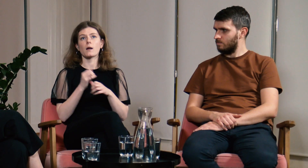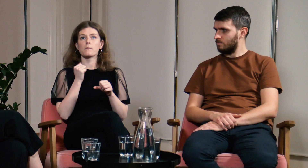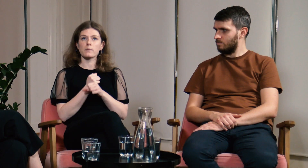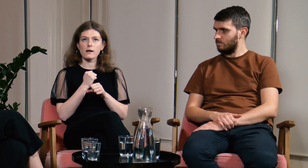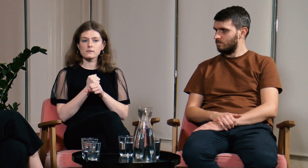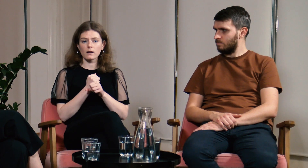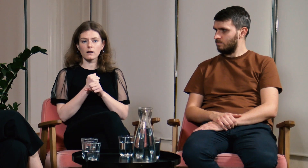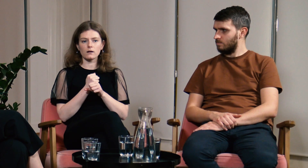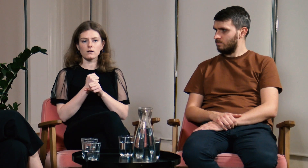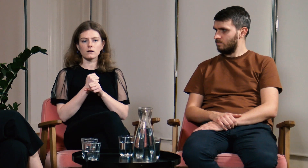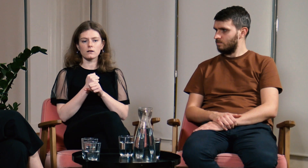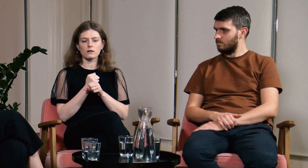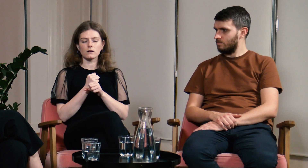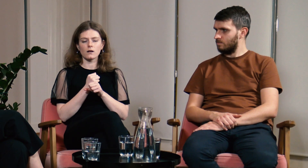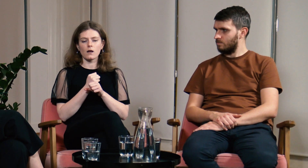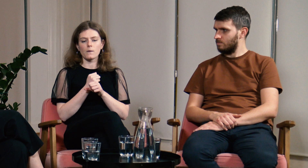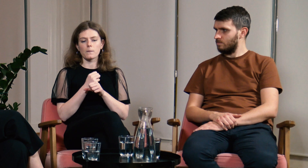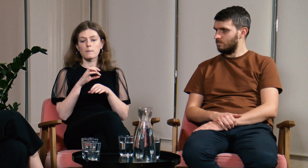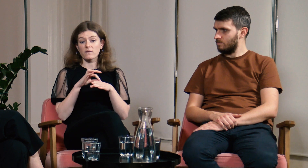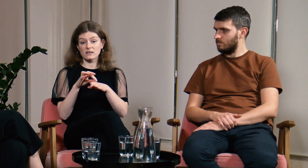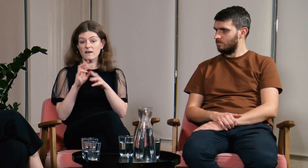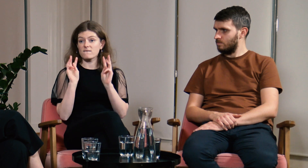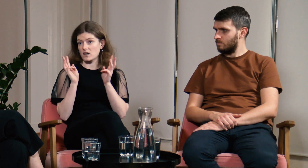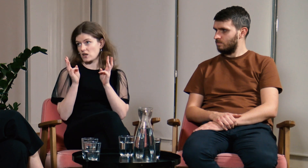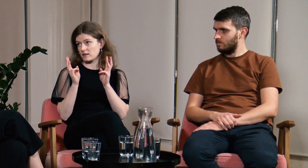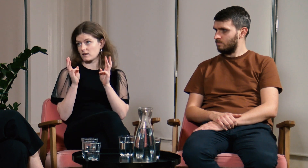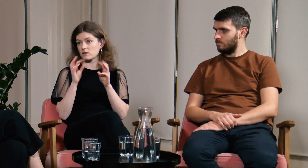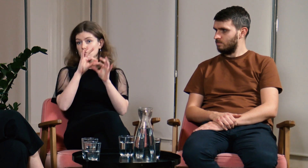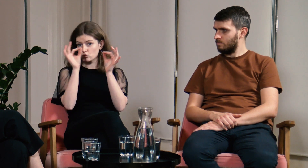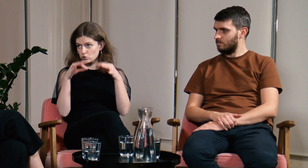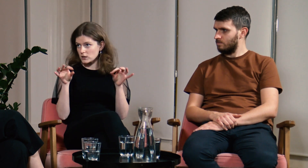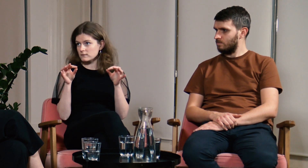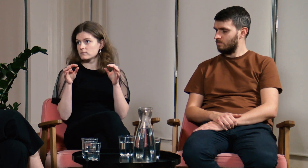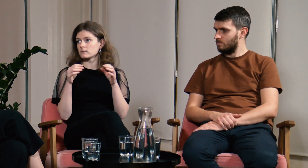Później w swojej pracy zawodowej prowadziłam warsztaty artystyczne.